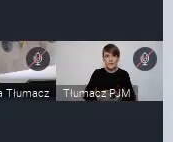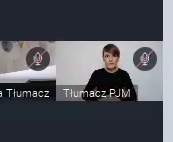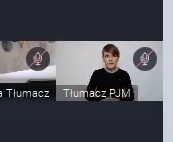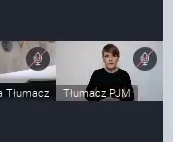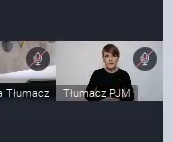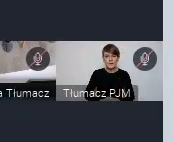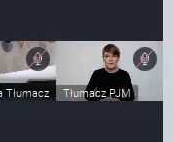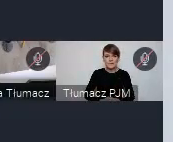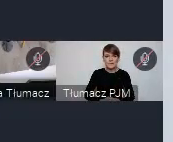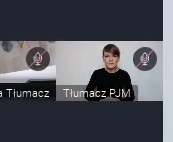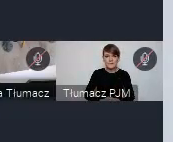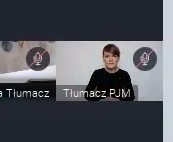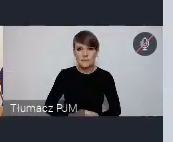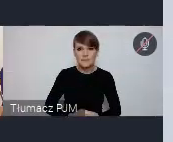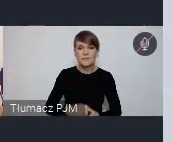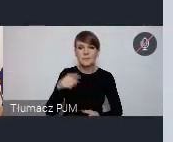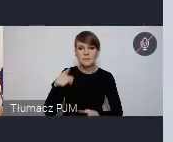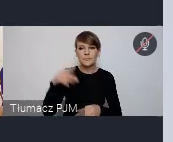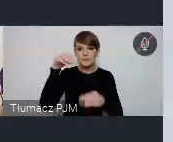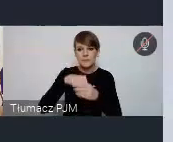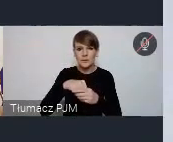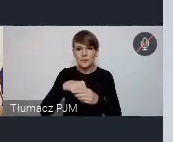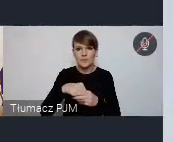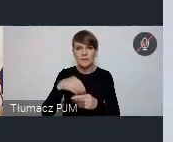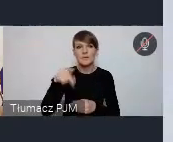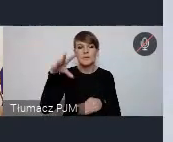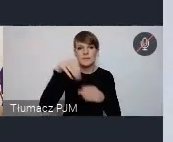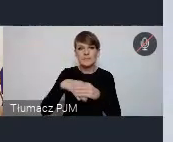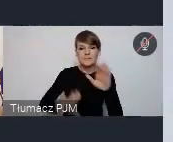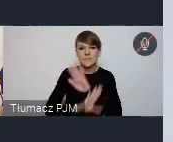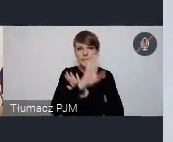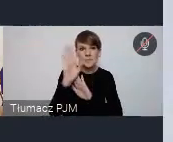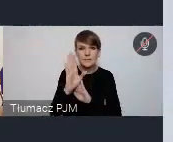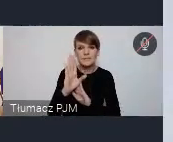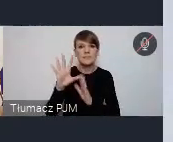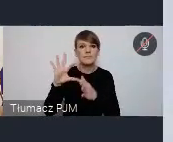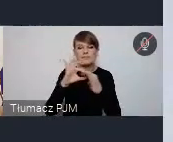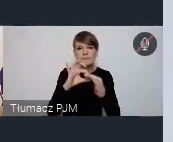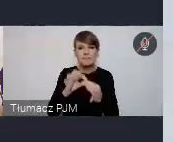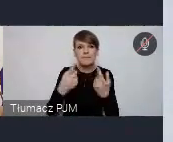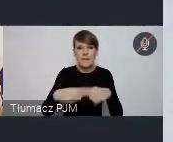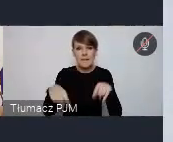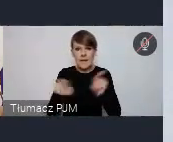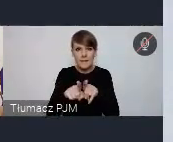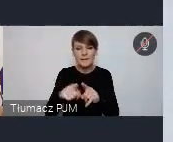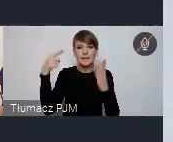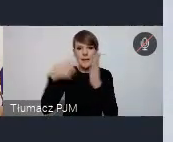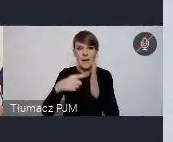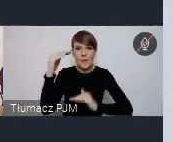Tutaj to są przedewszystkim, wystąpienia związane z realizacją właśnie celów zrównoważonego rozwoju.